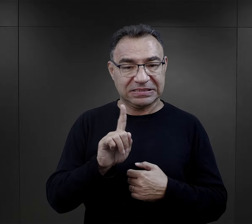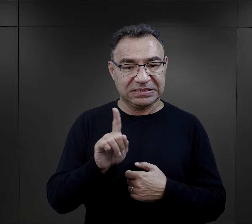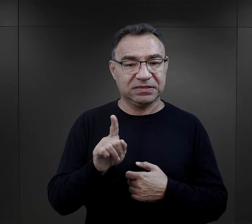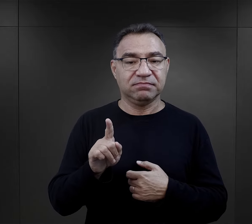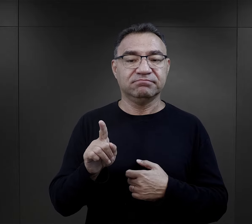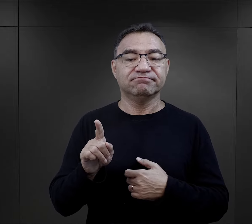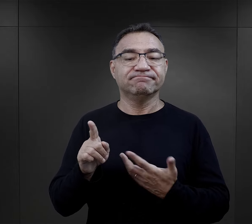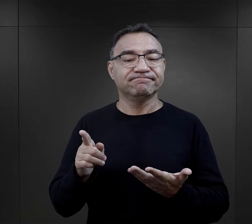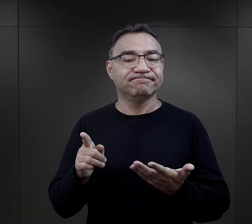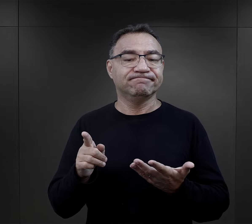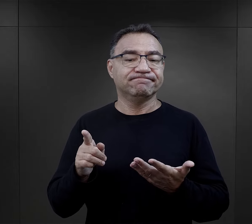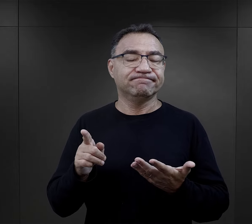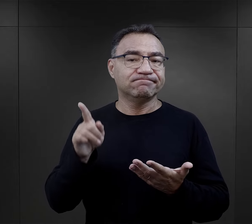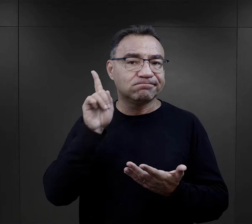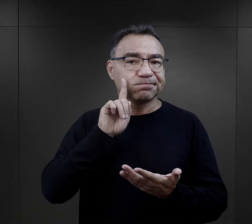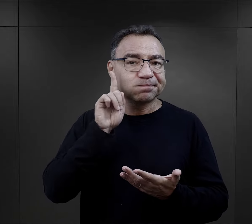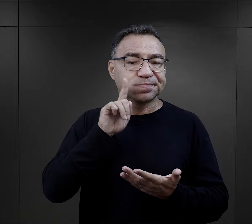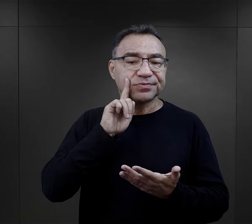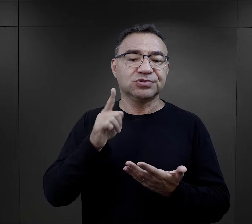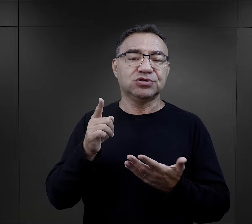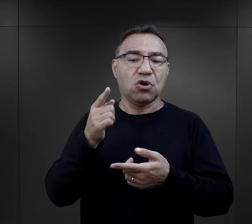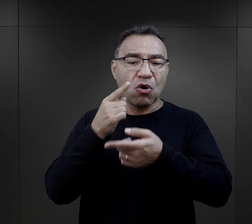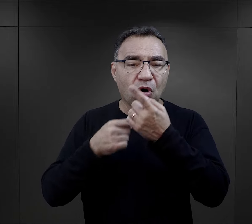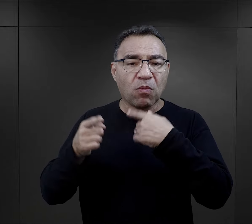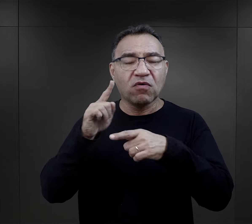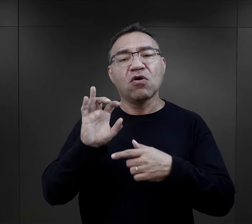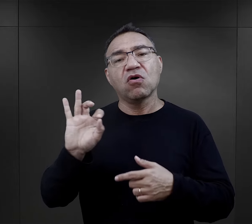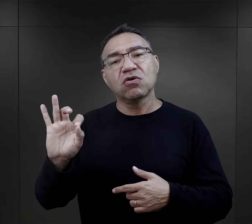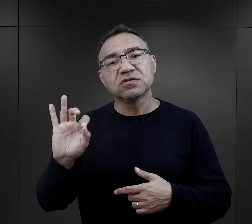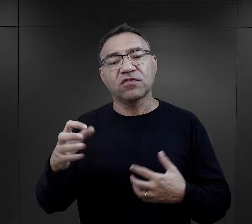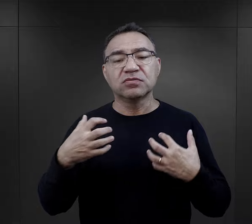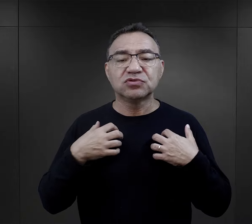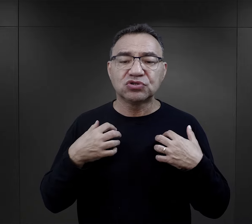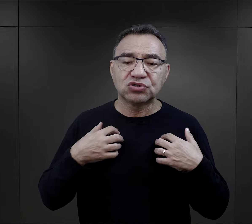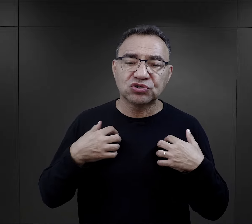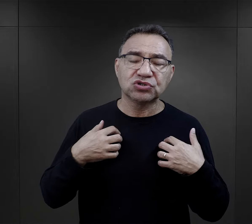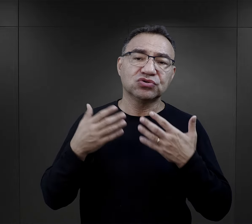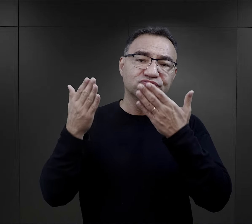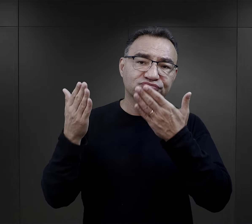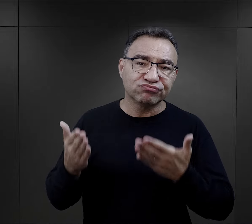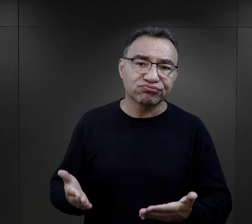W relacjach bardzo często po prostu więźniowie opowiadają o swoich losach